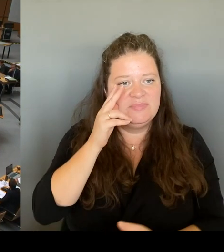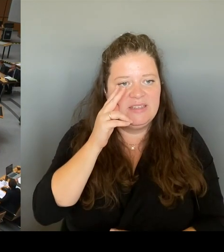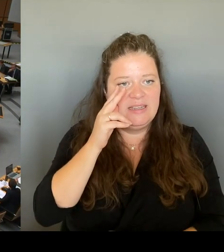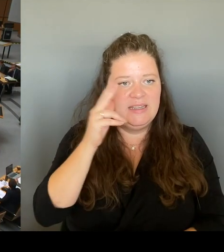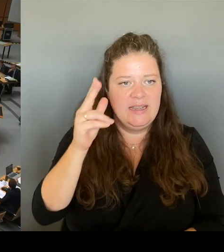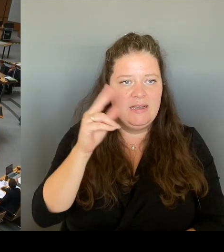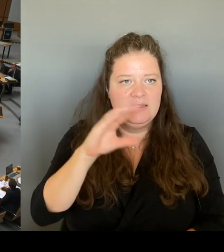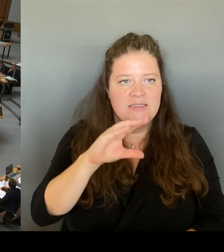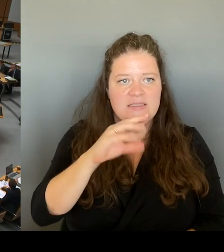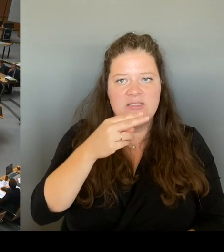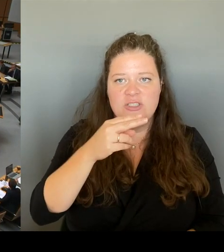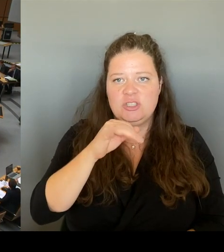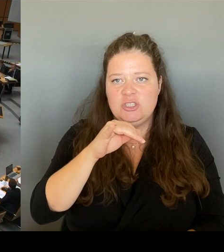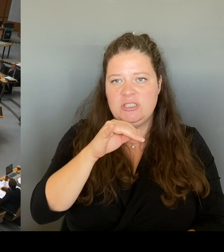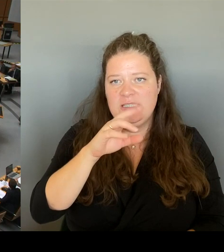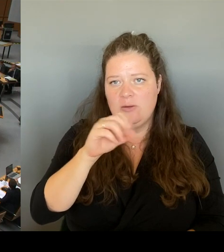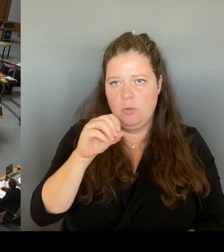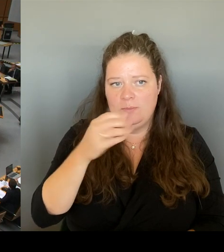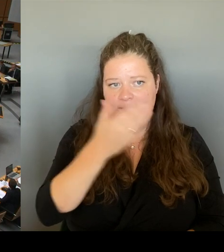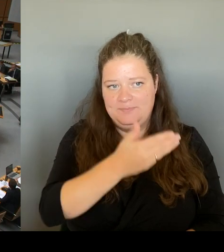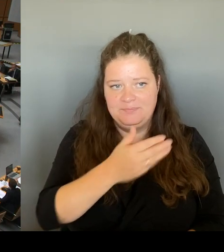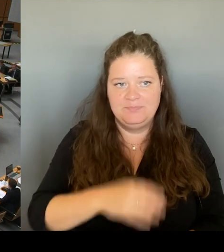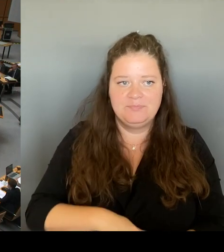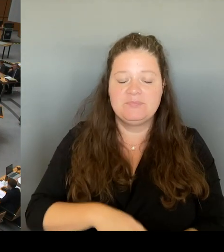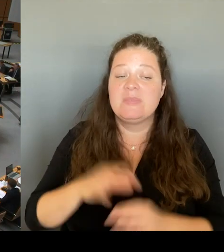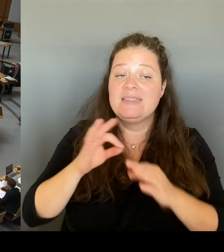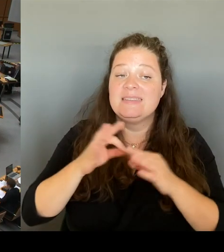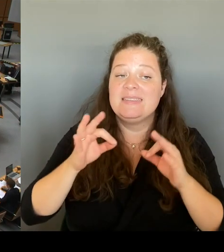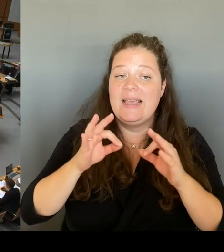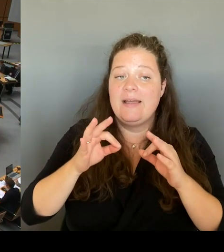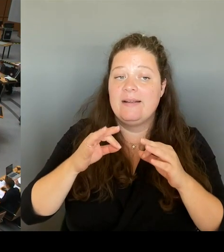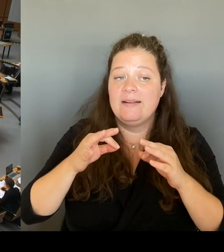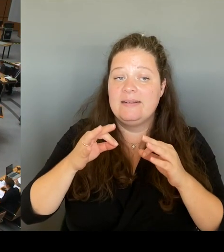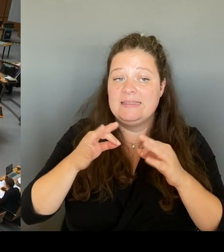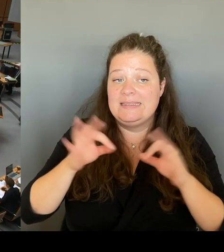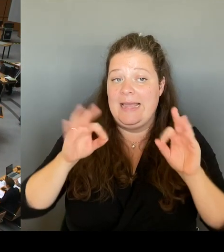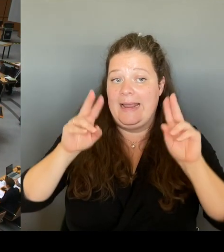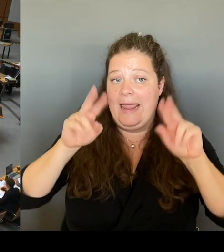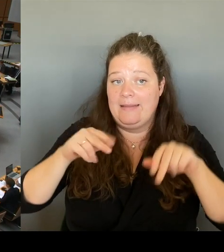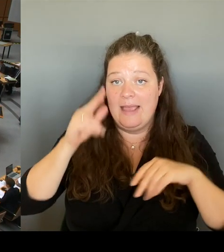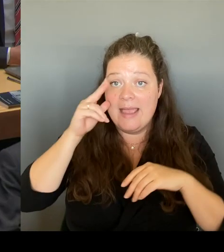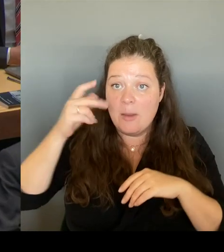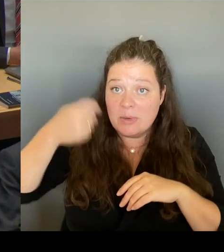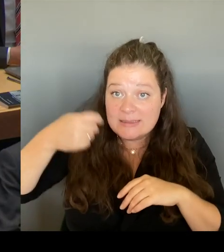Es ist richtig, dass wir in der Senatsverwaltung vor geraumer Zeit diese Idee